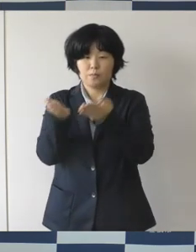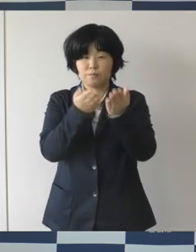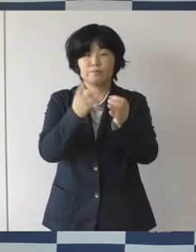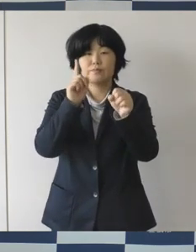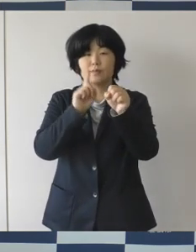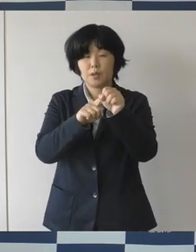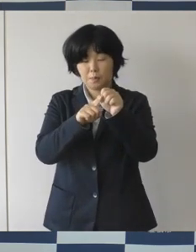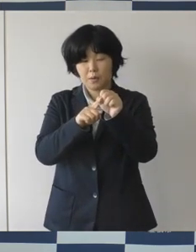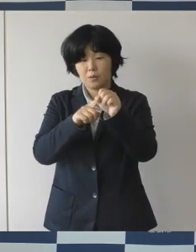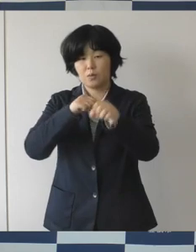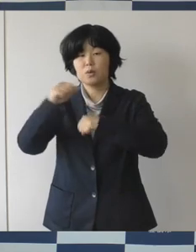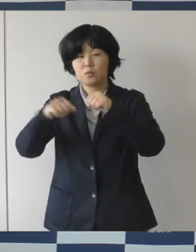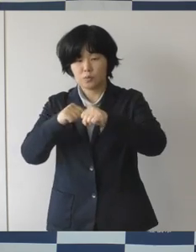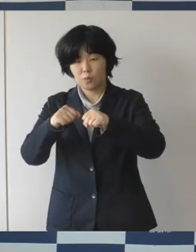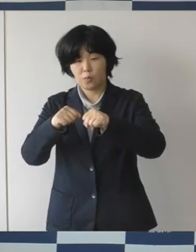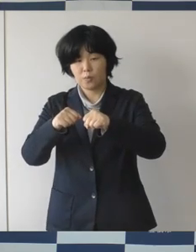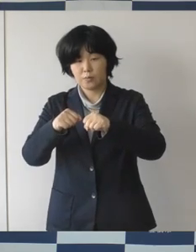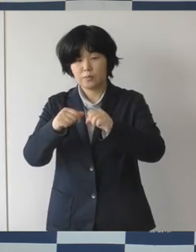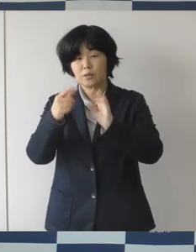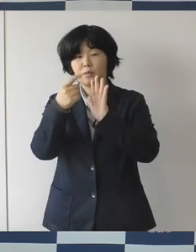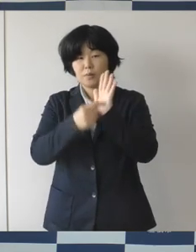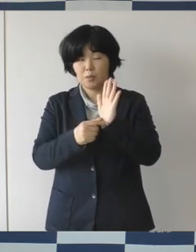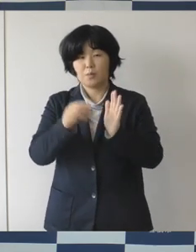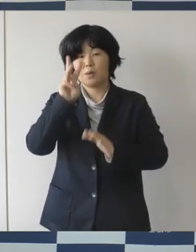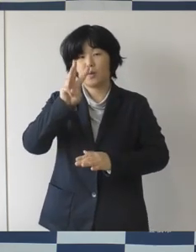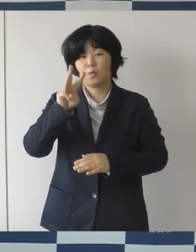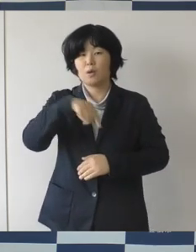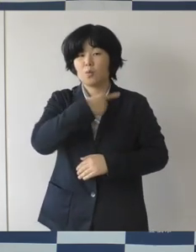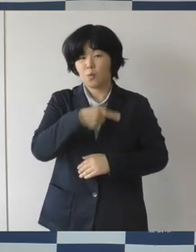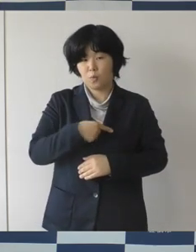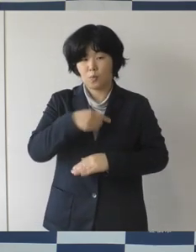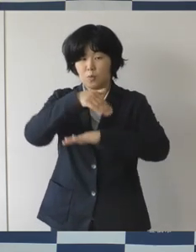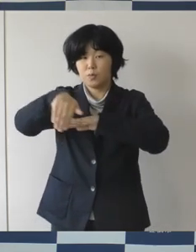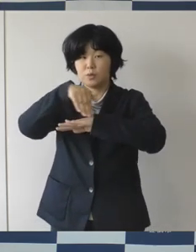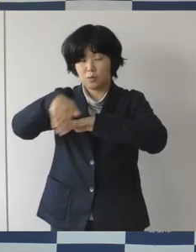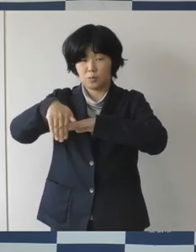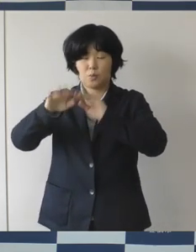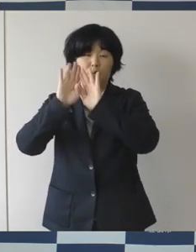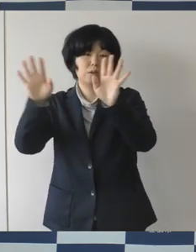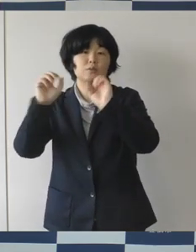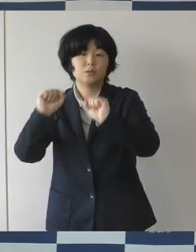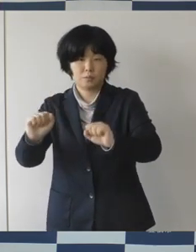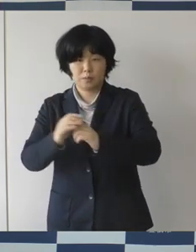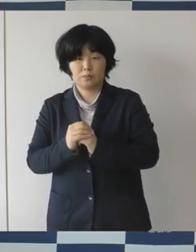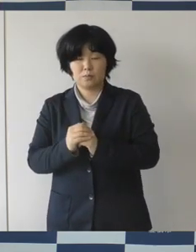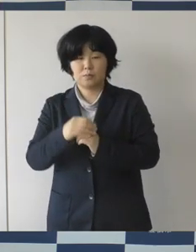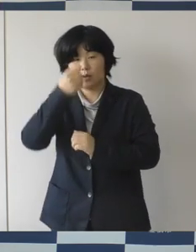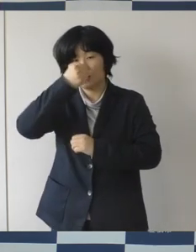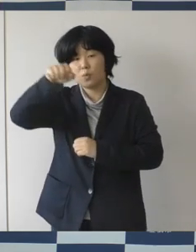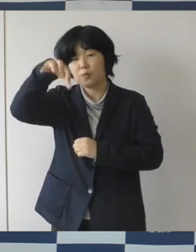わごころプロジェクトを進めてきております。 これまでのんほいパークに来園頂いたみなさんとか、